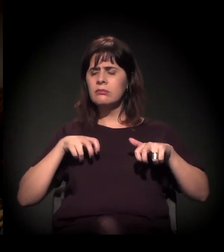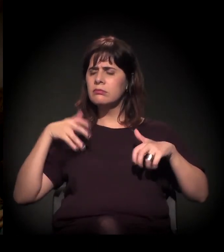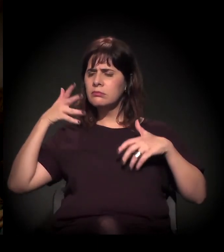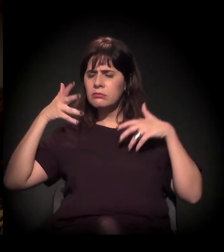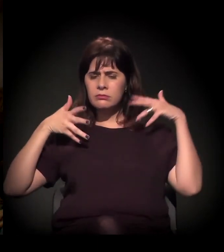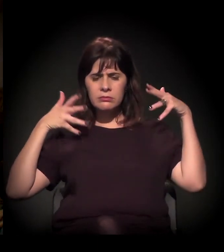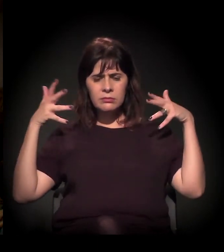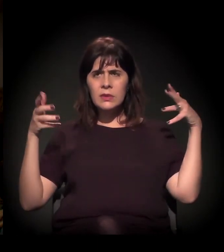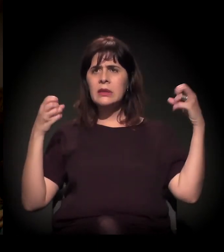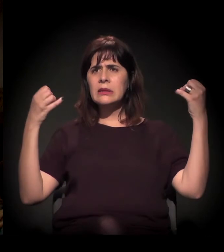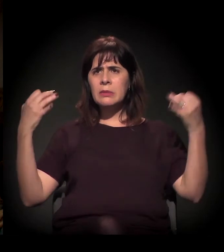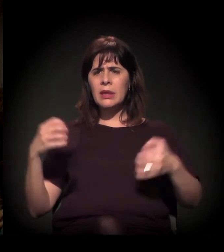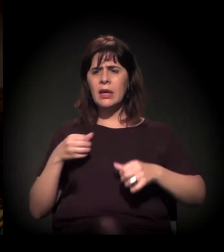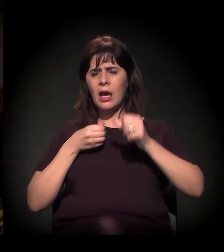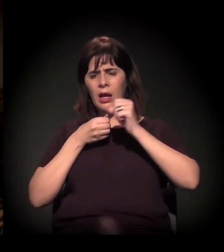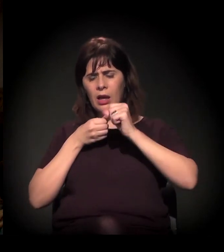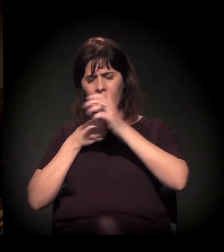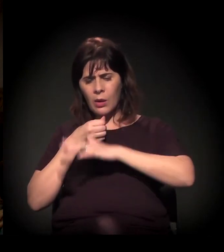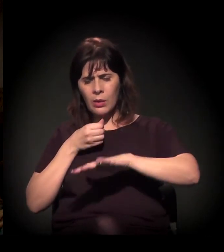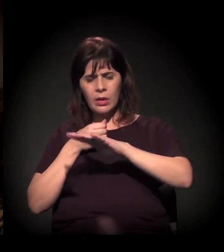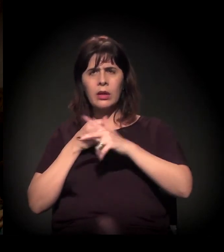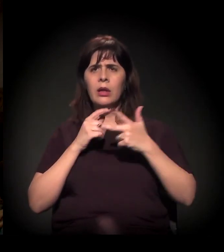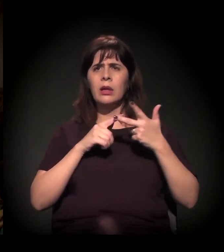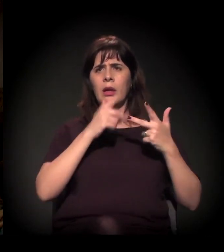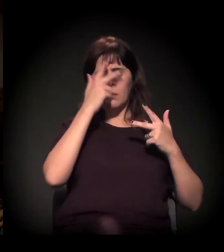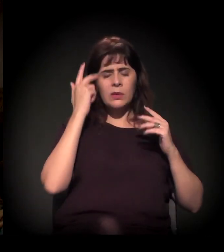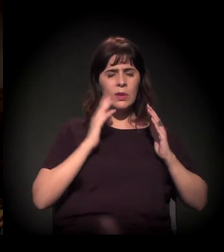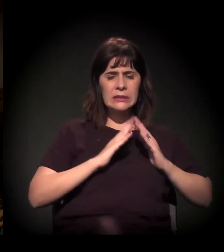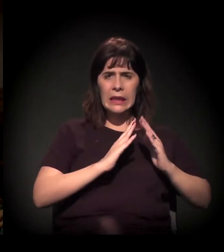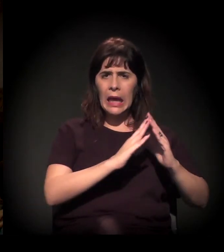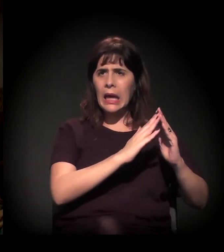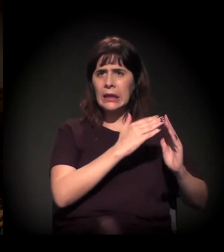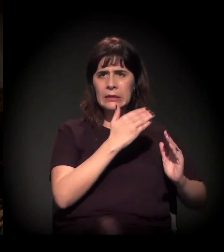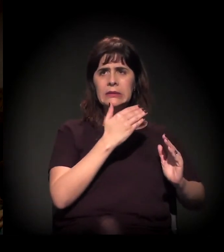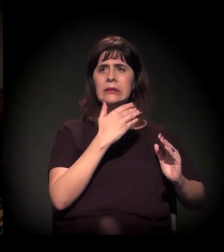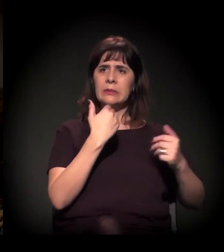sobre a Cracolândia, sobre os moradores de rua,